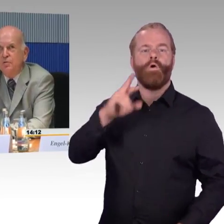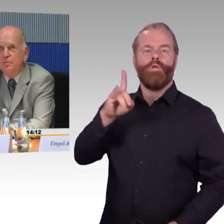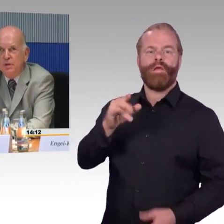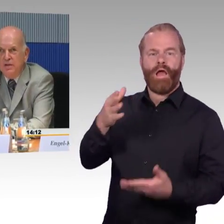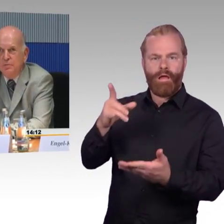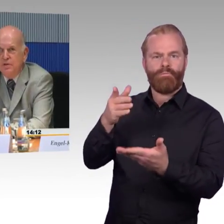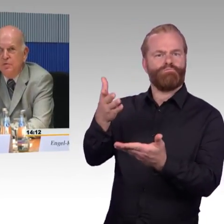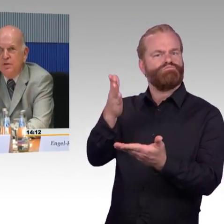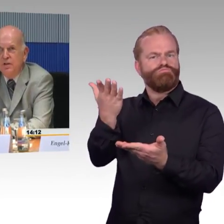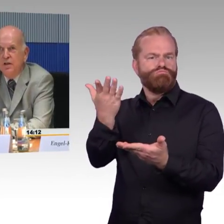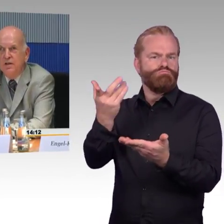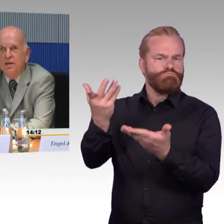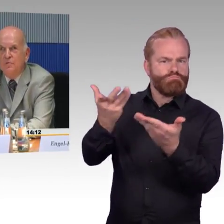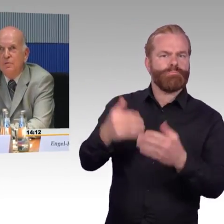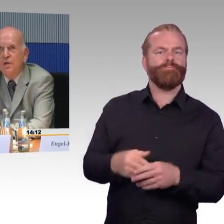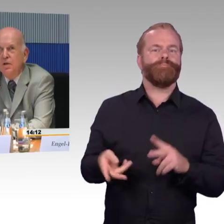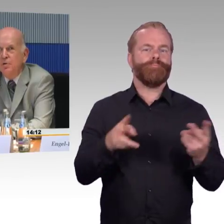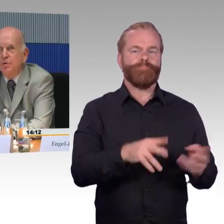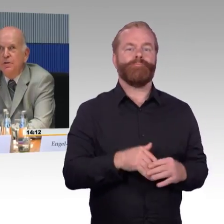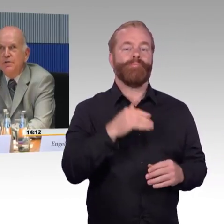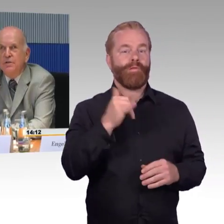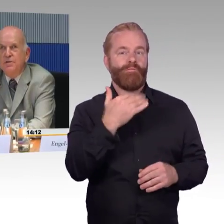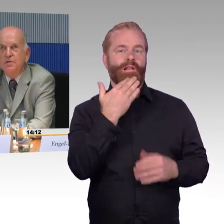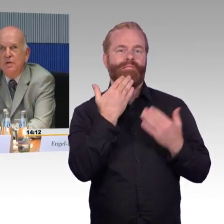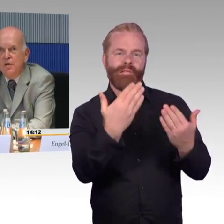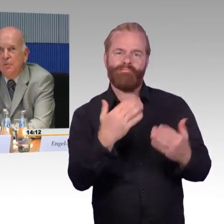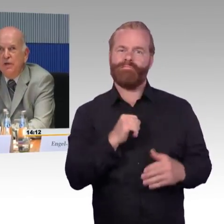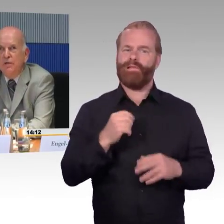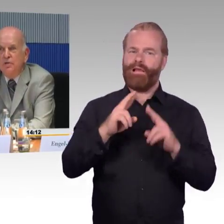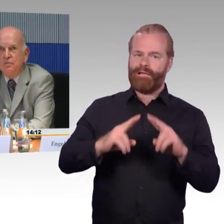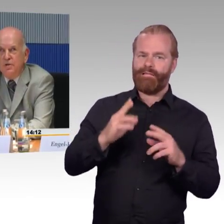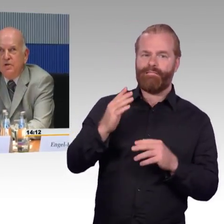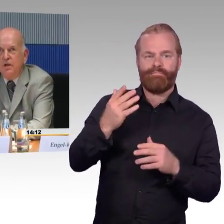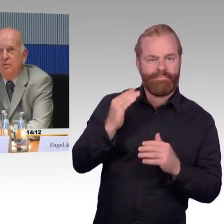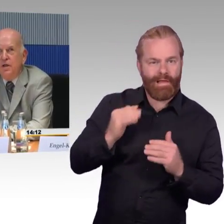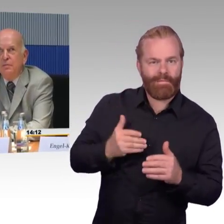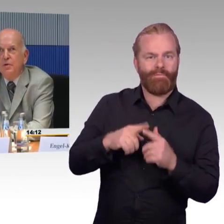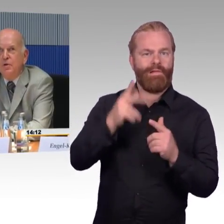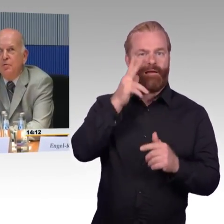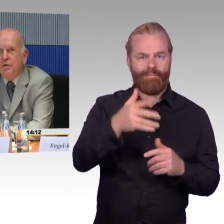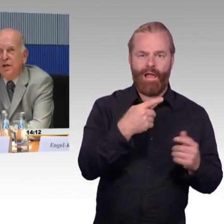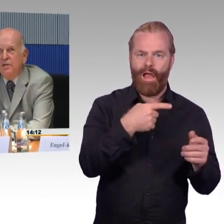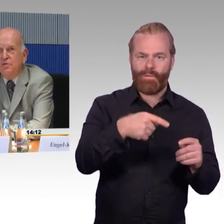und bedanke mich für die Einladung. Ich möchte jetzt nicht meine schriftliche Stellungnahme vortragen,